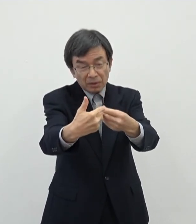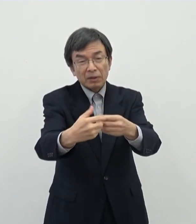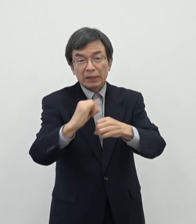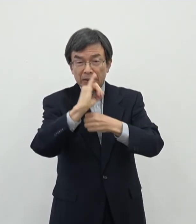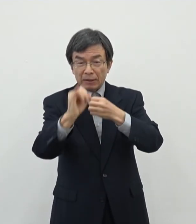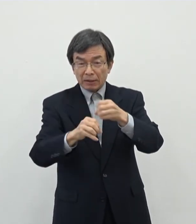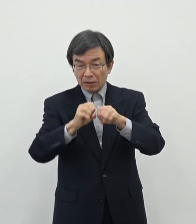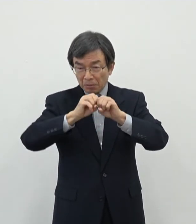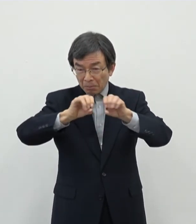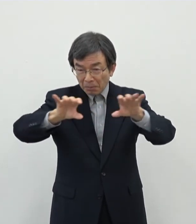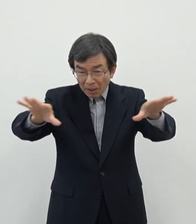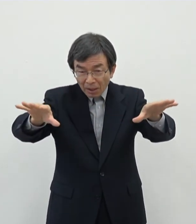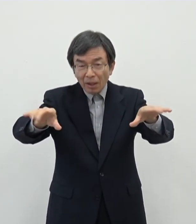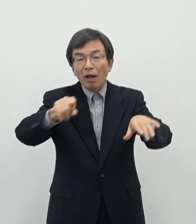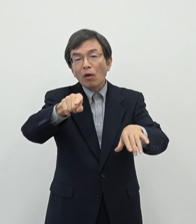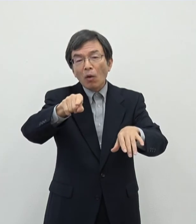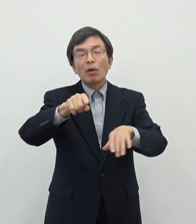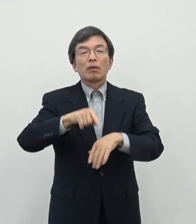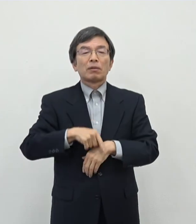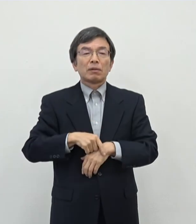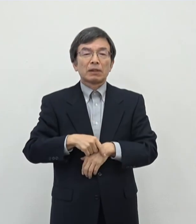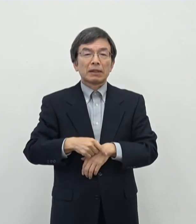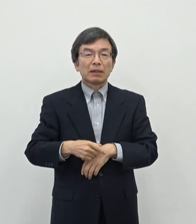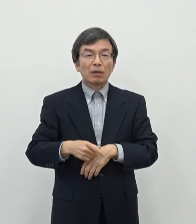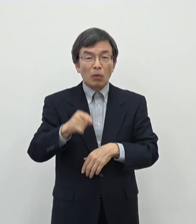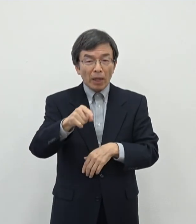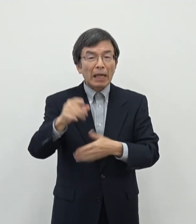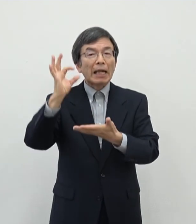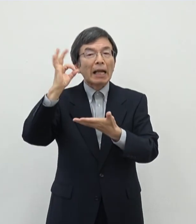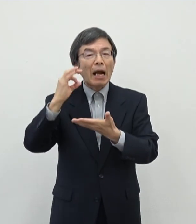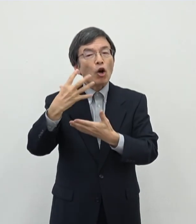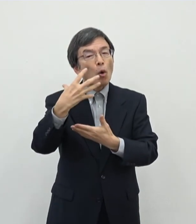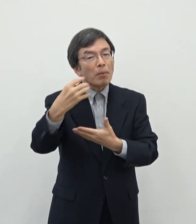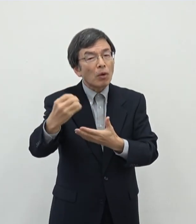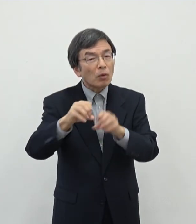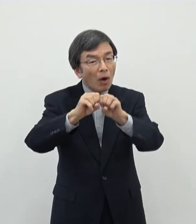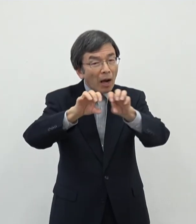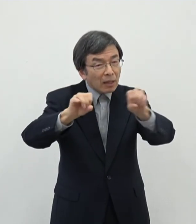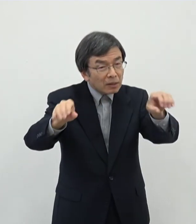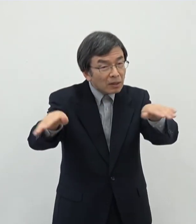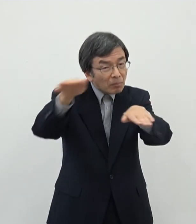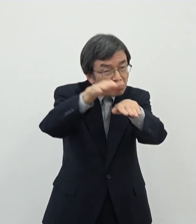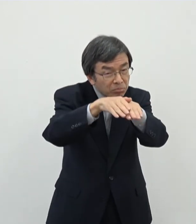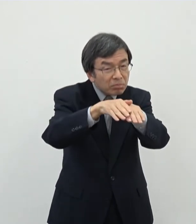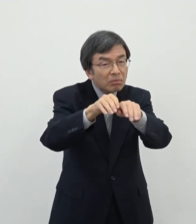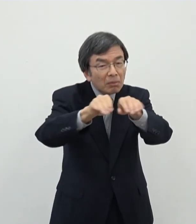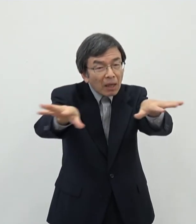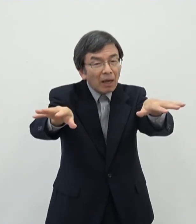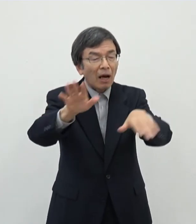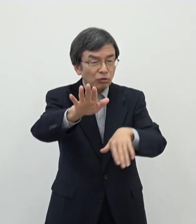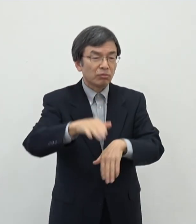いうようなことになればですね奈良の魅力の発信にも繋がっていくのかなというふうに 思っております